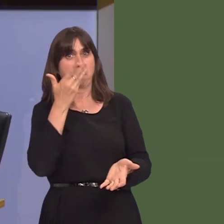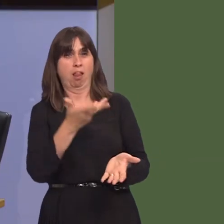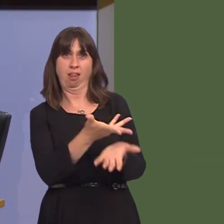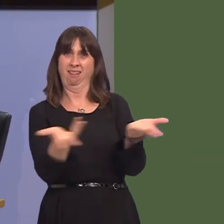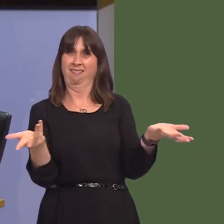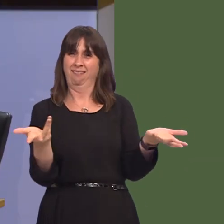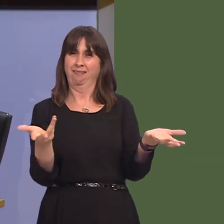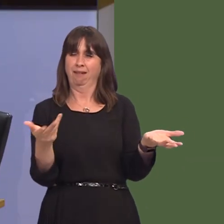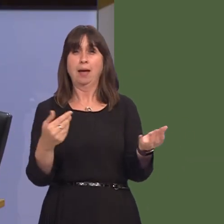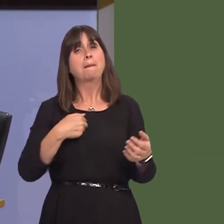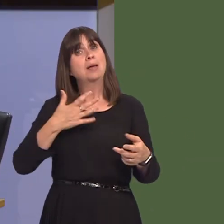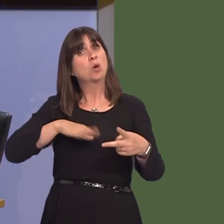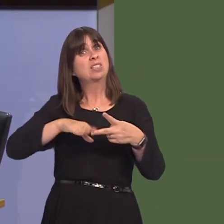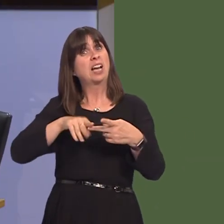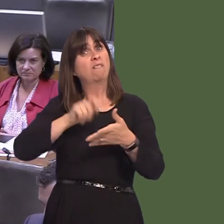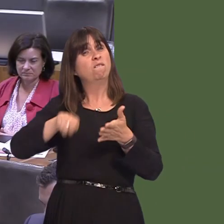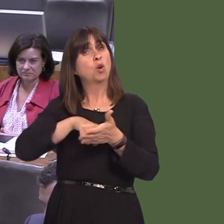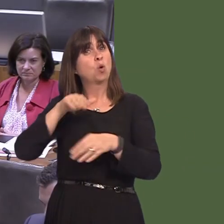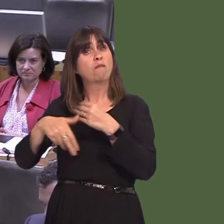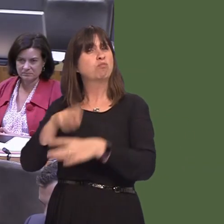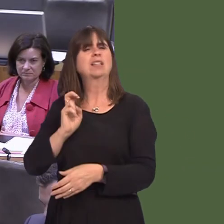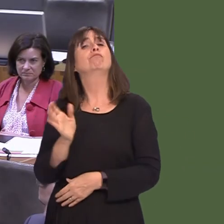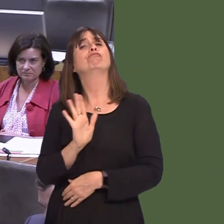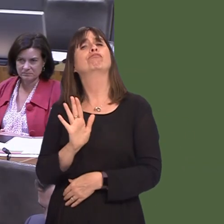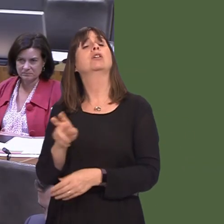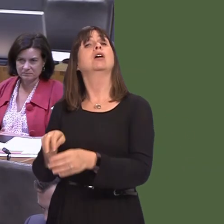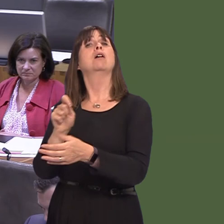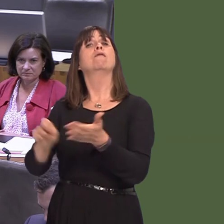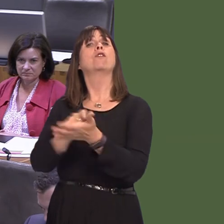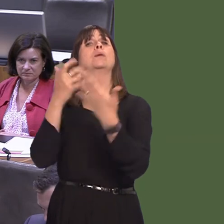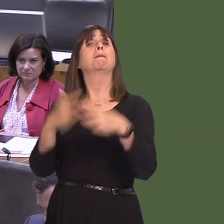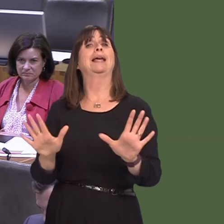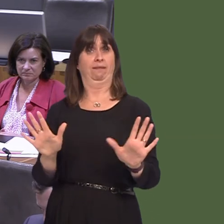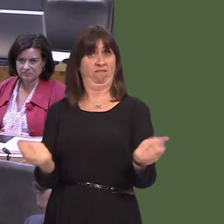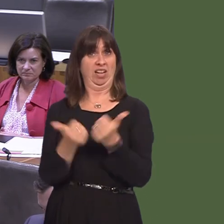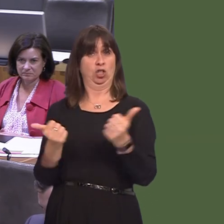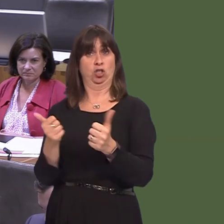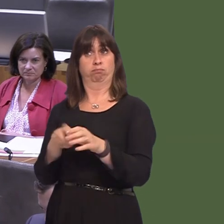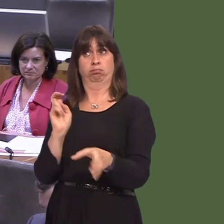I don't advocate a second referendum on the issue. The referendum's been. His party did.